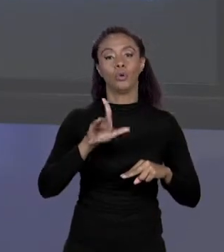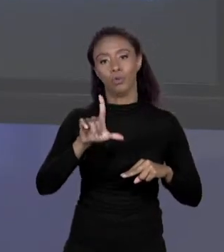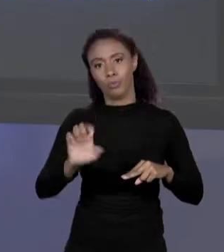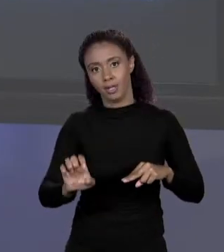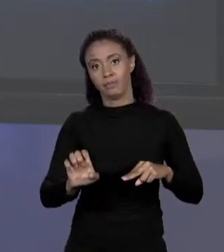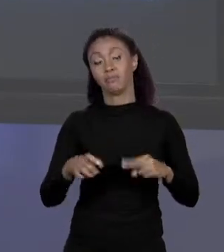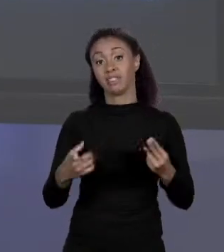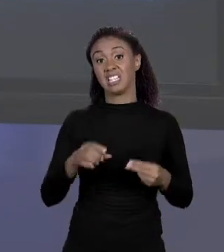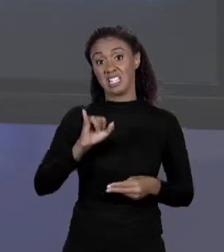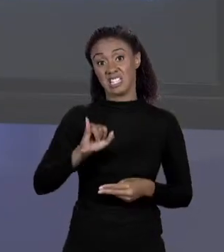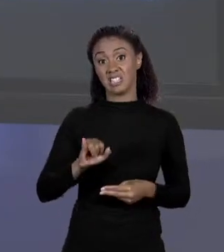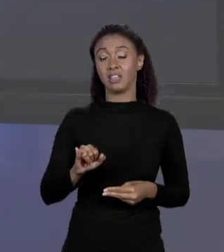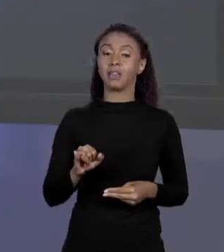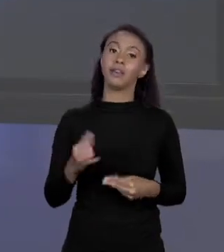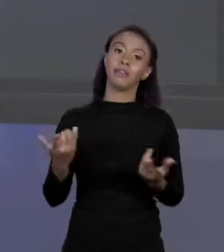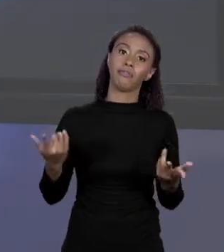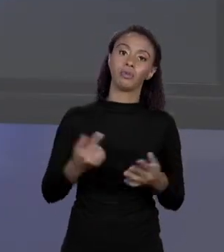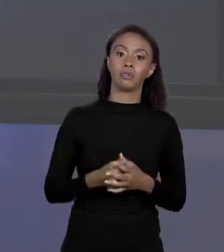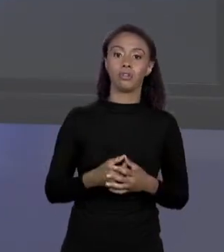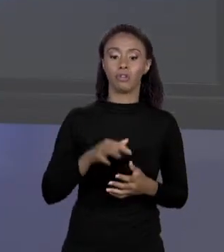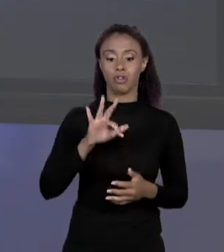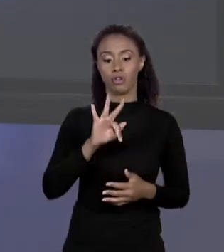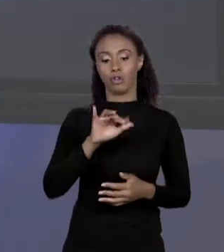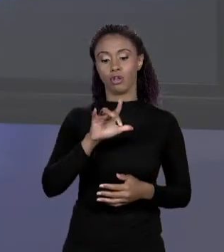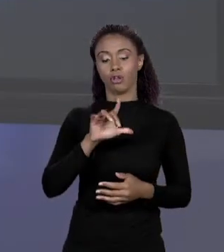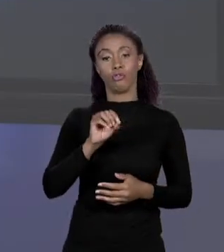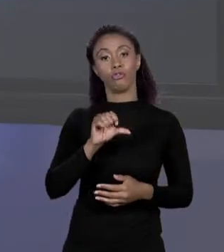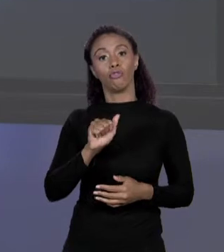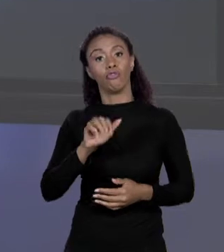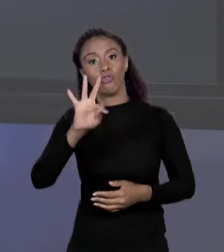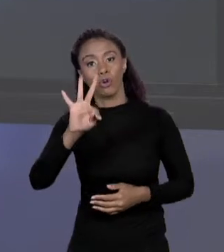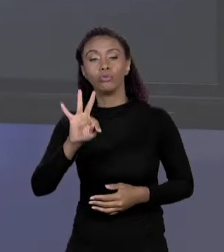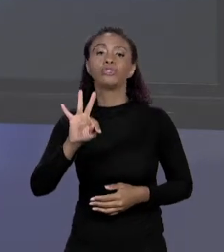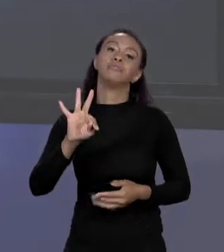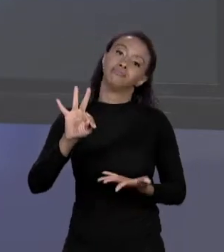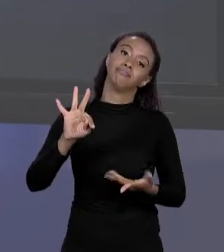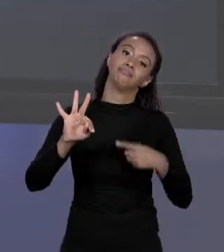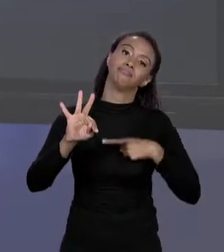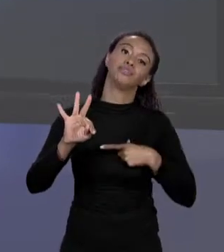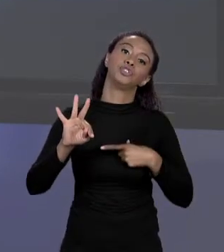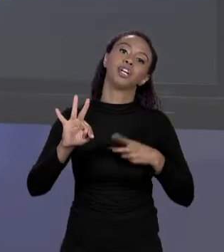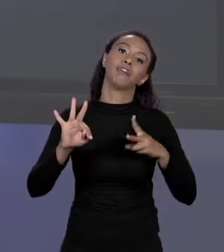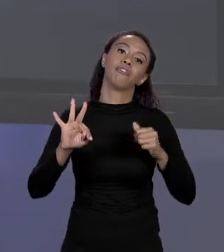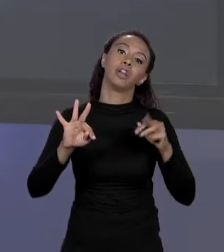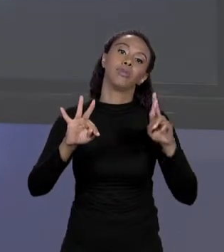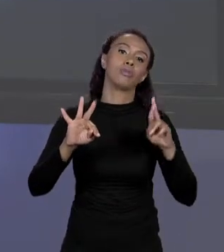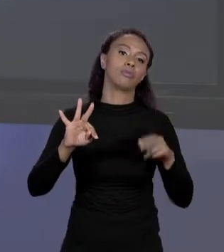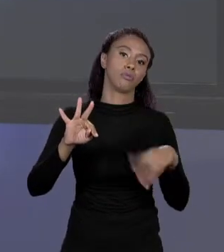DA VARIÁVEL. ESSE MECANISMO